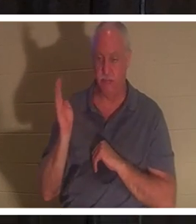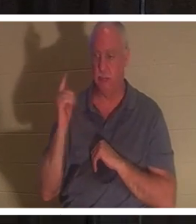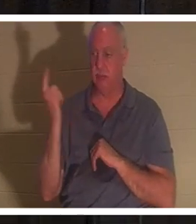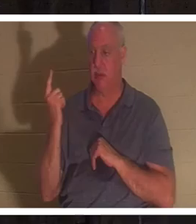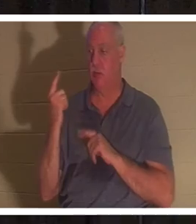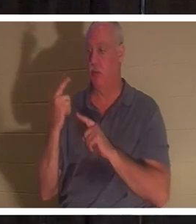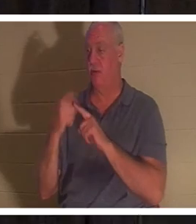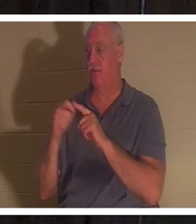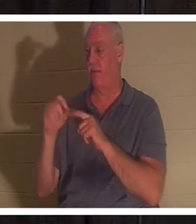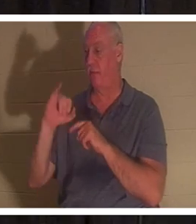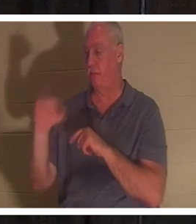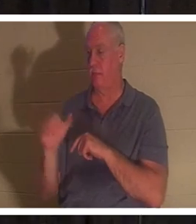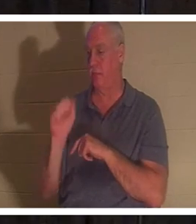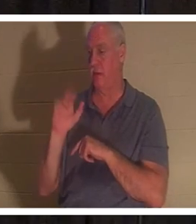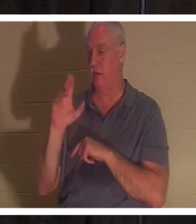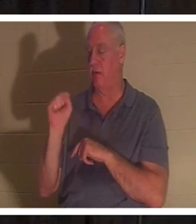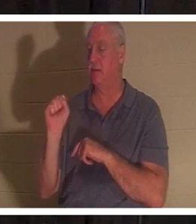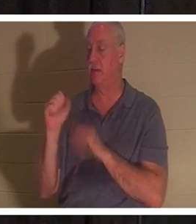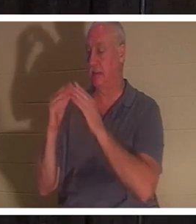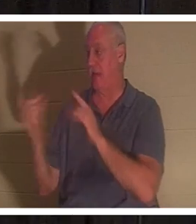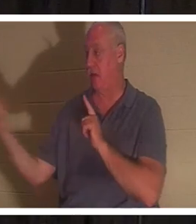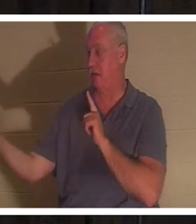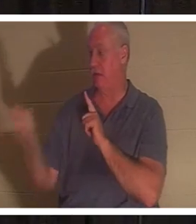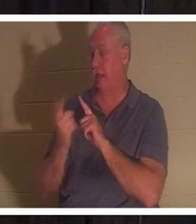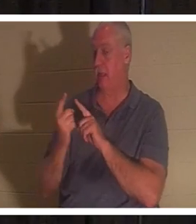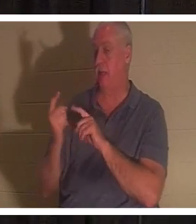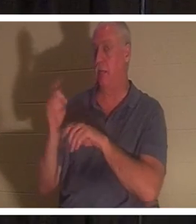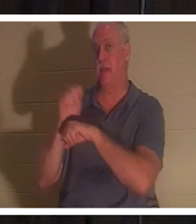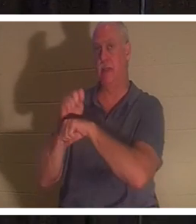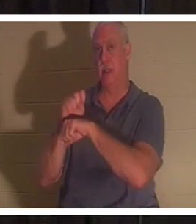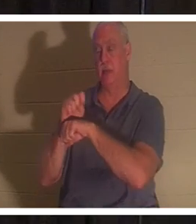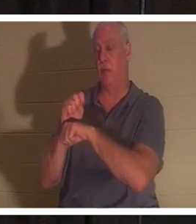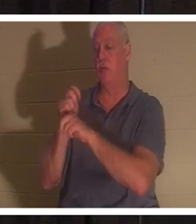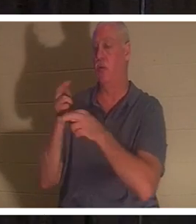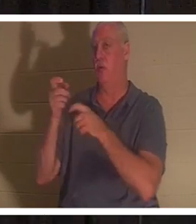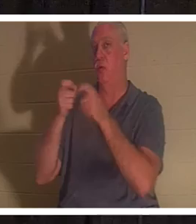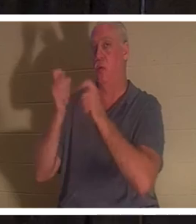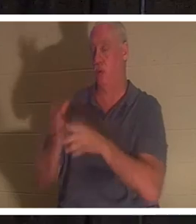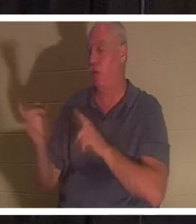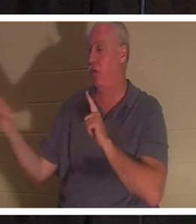de Jairus, le chef de la synagogue, 'Votre fille est morte', dit-il. 'Ne dérangez